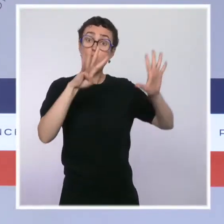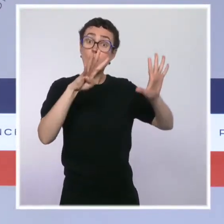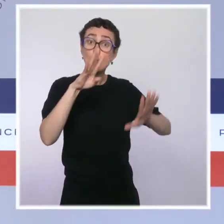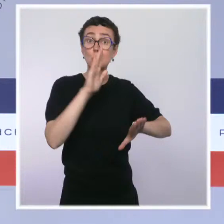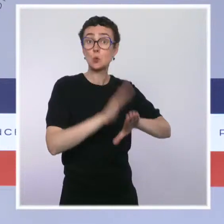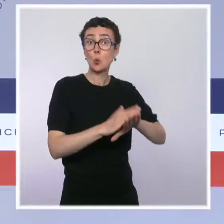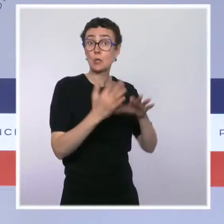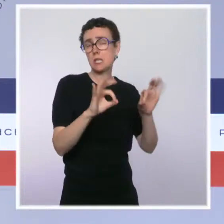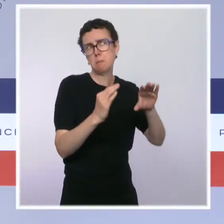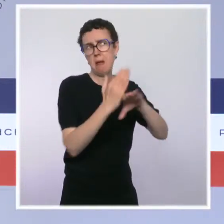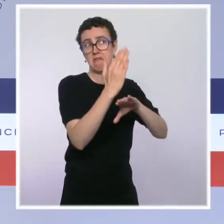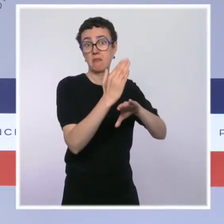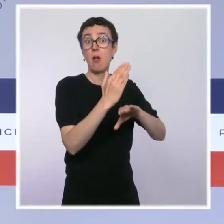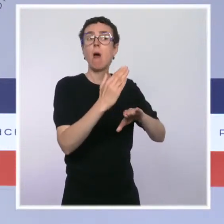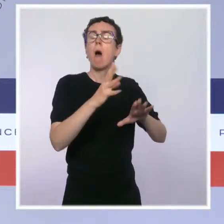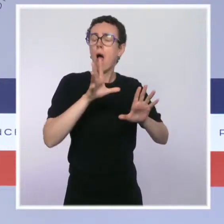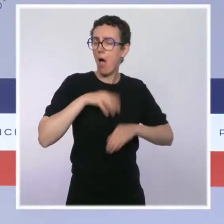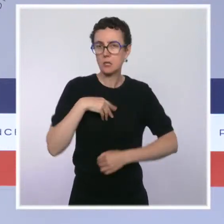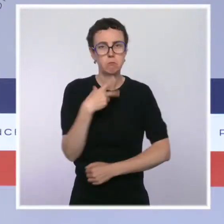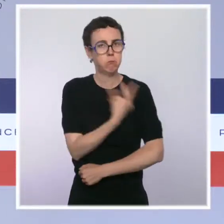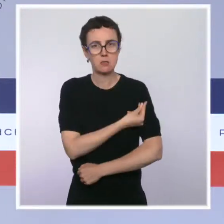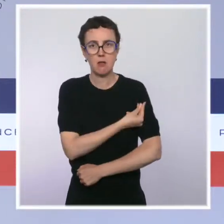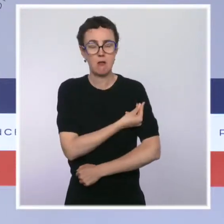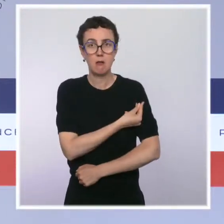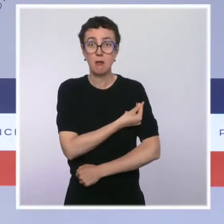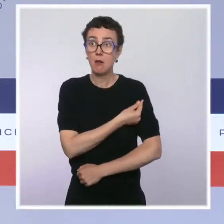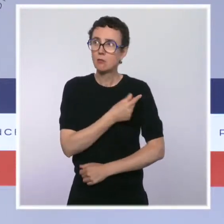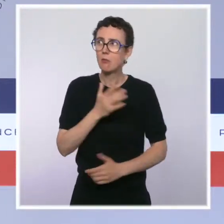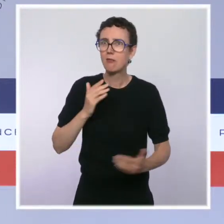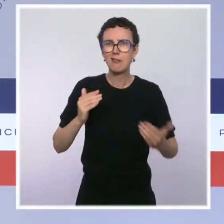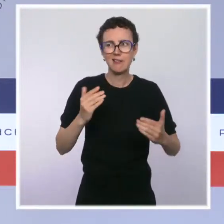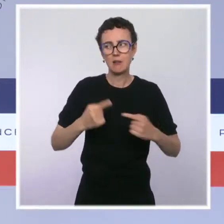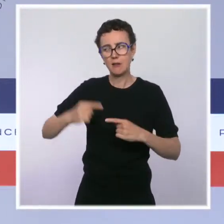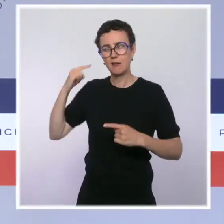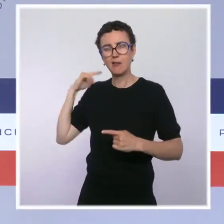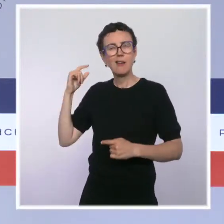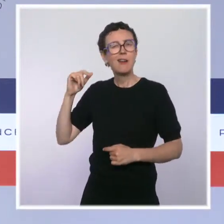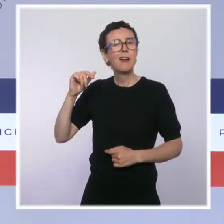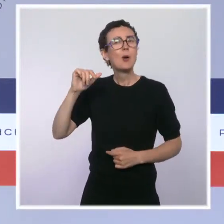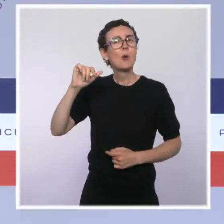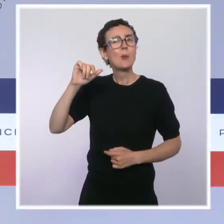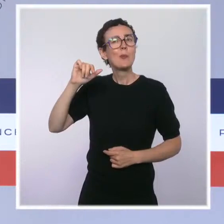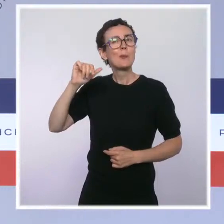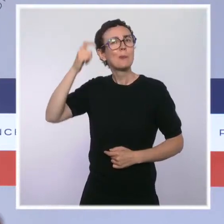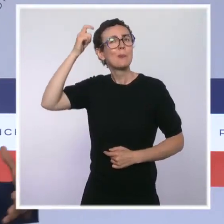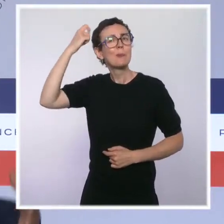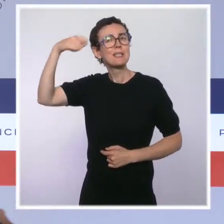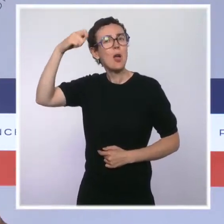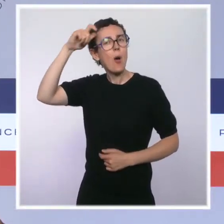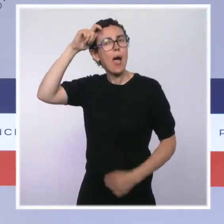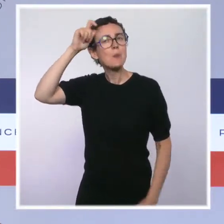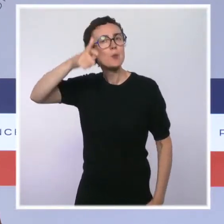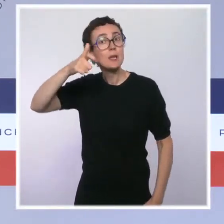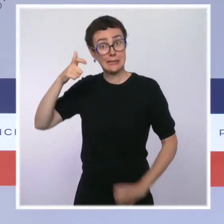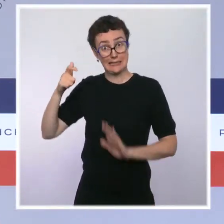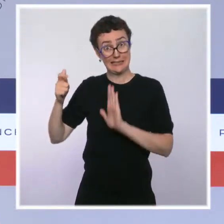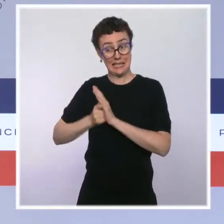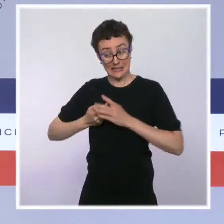que beaucoup de chemin a été parcouru au niveau national depuis l'allocution du président de la République. Je le rappelais à l'instant, 64 % au début du mois de juillet,